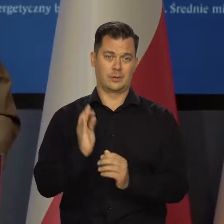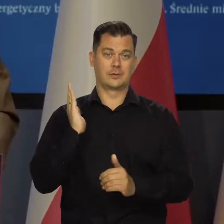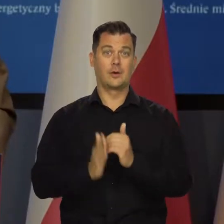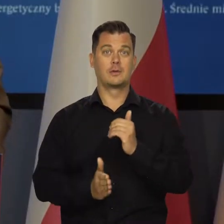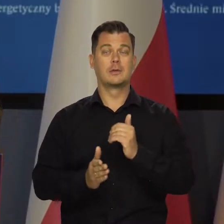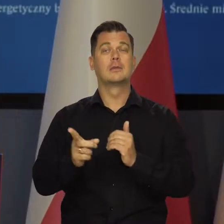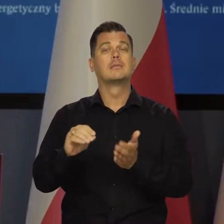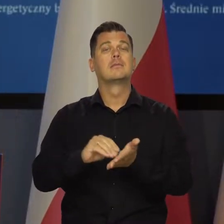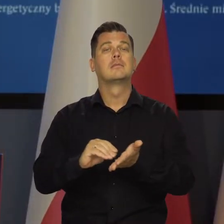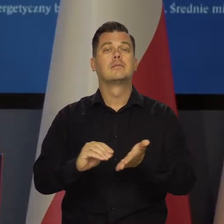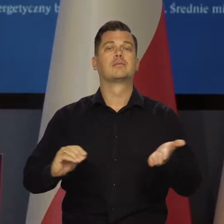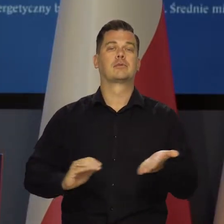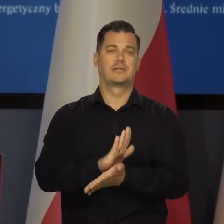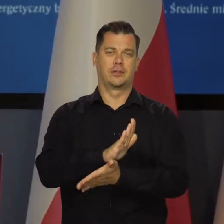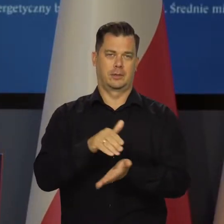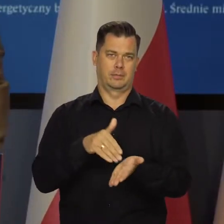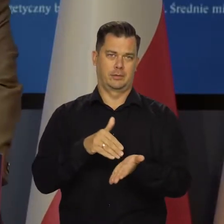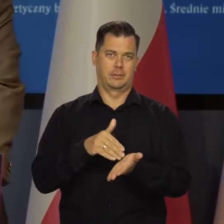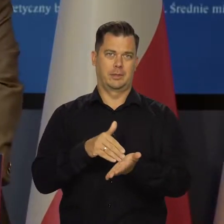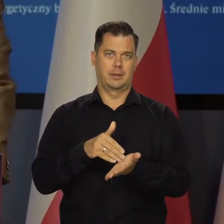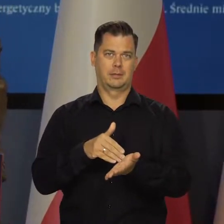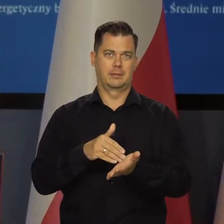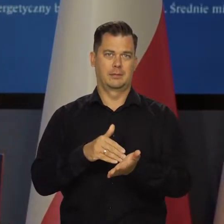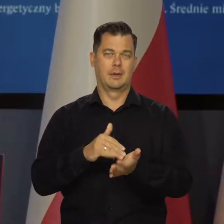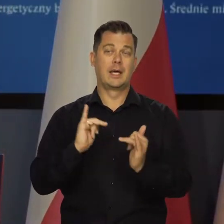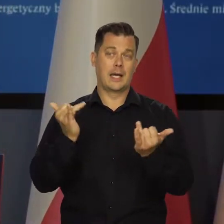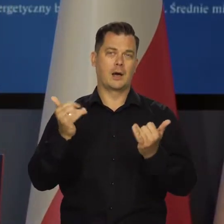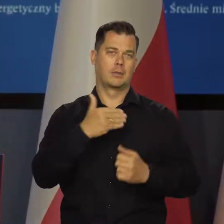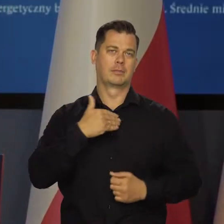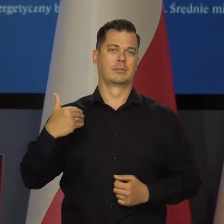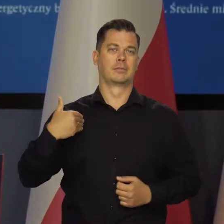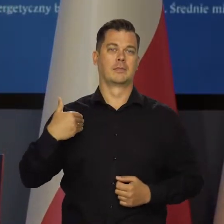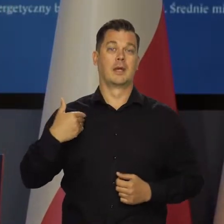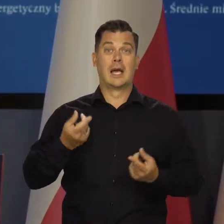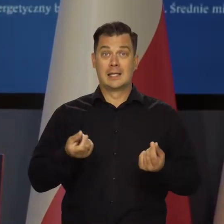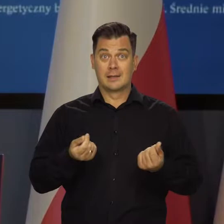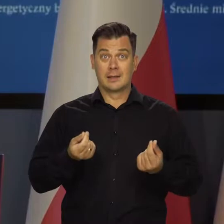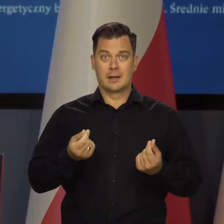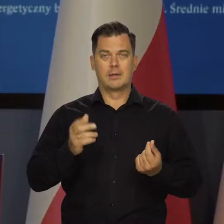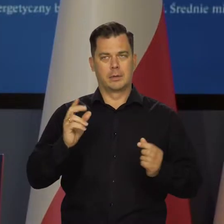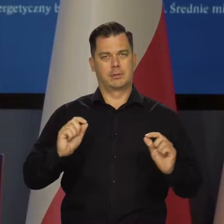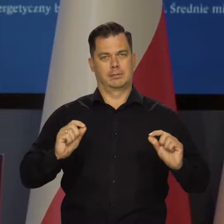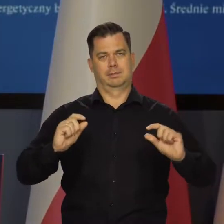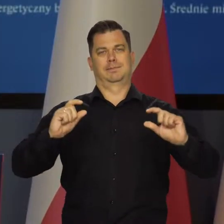Być może musimy się przyzwyczaić do tego jako gospodarka, że te ceny będą trwale wyższe